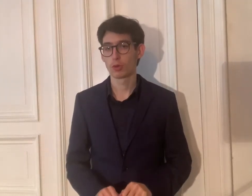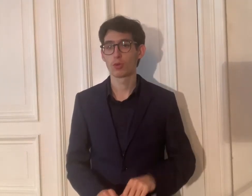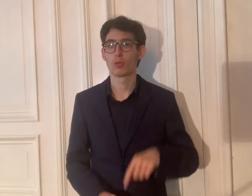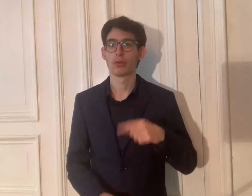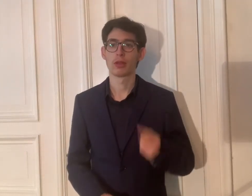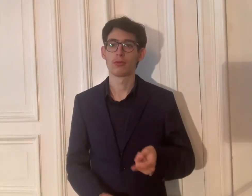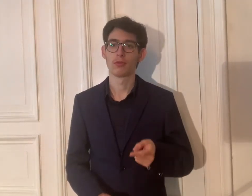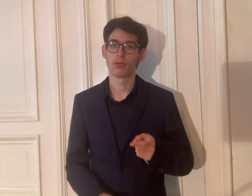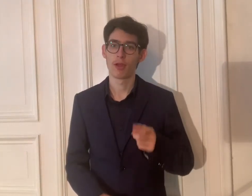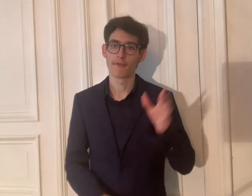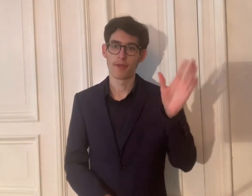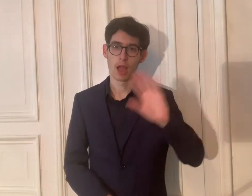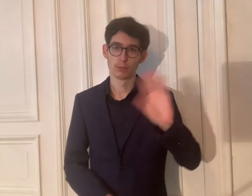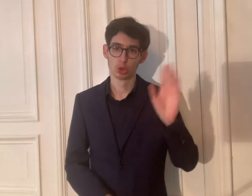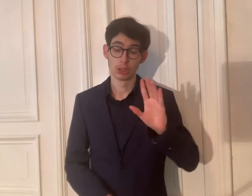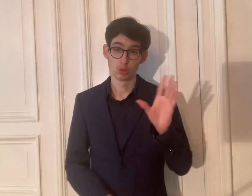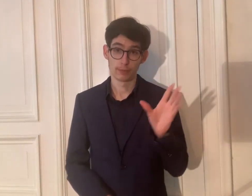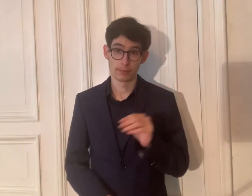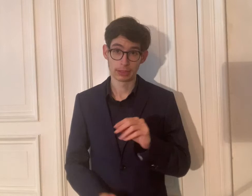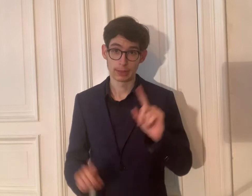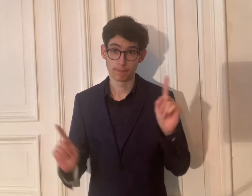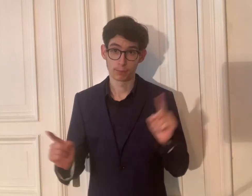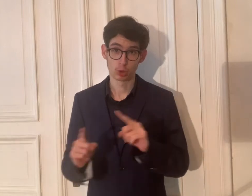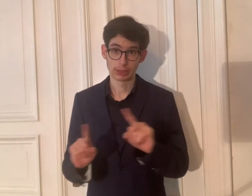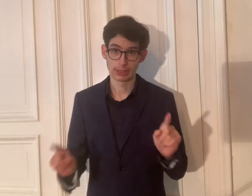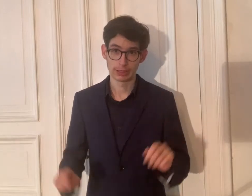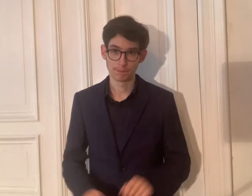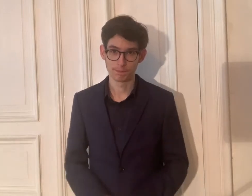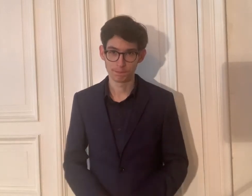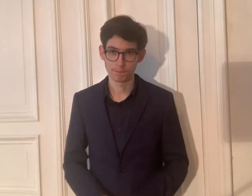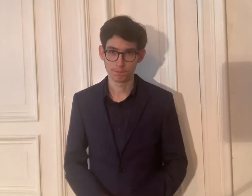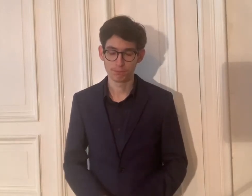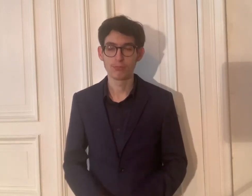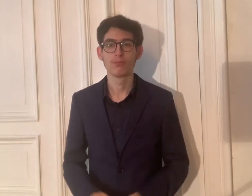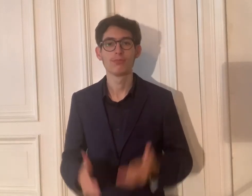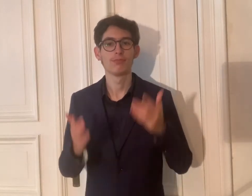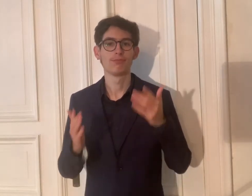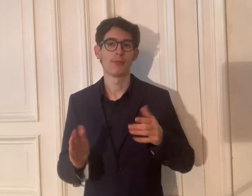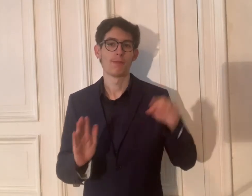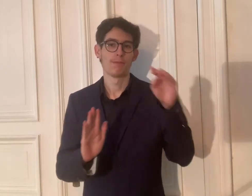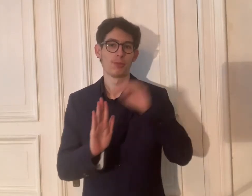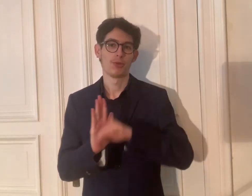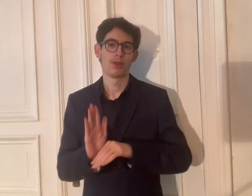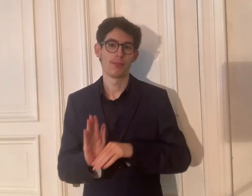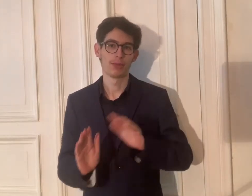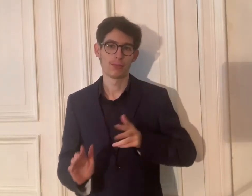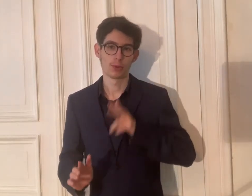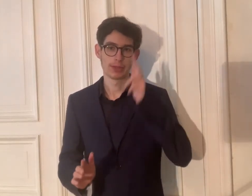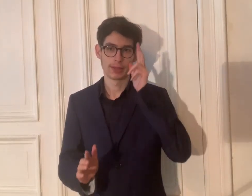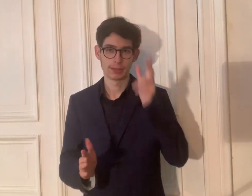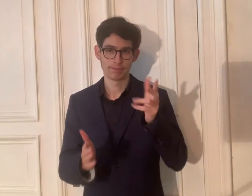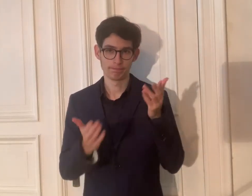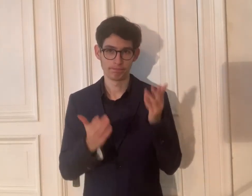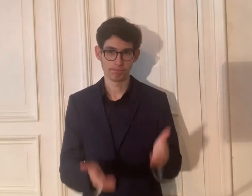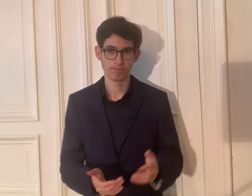4. Und dann die Verabschiedung mit Musik. Das ist das Programm, sehr geehrte Damen und Herren,